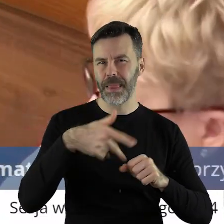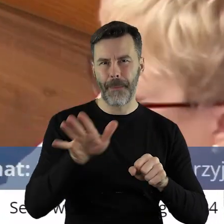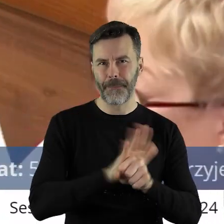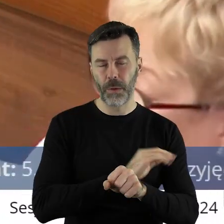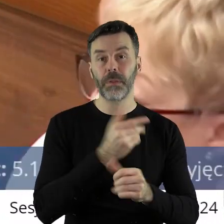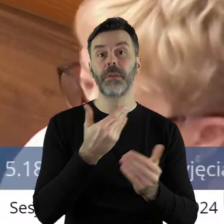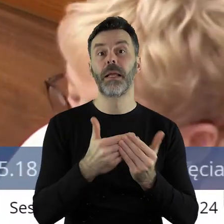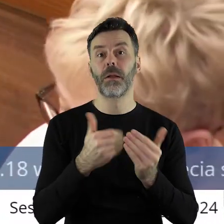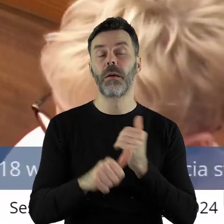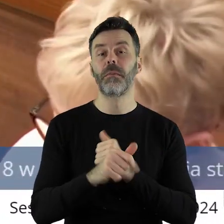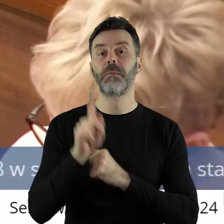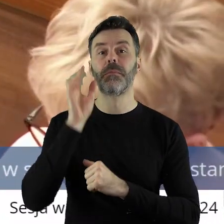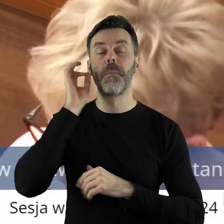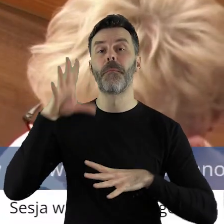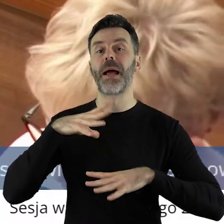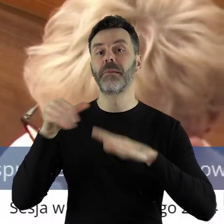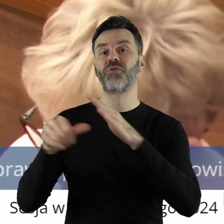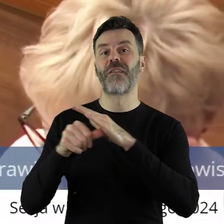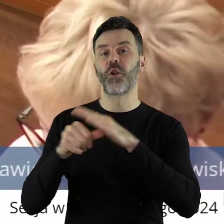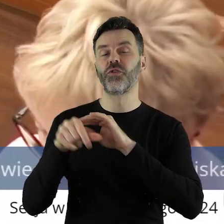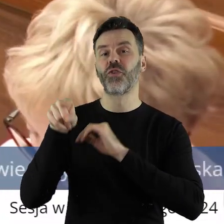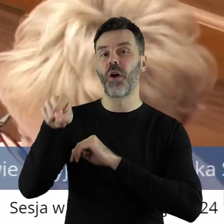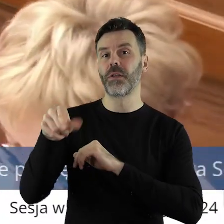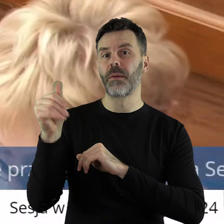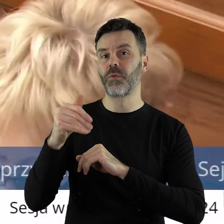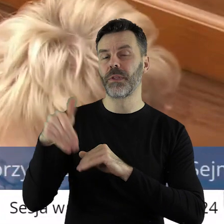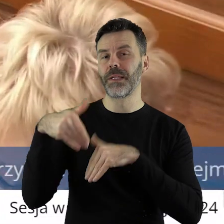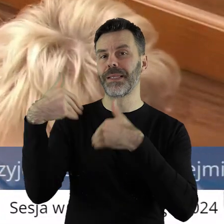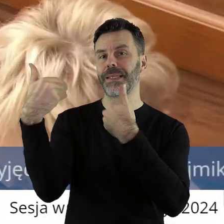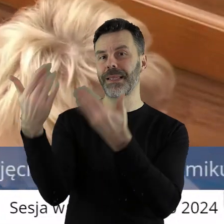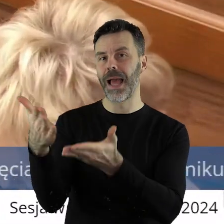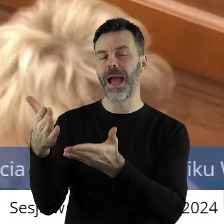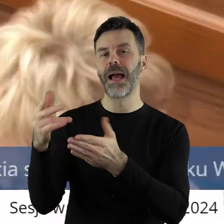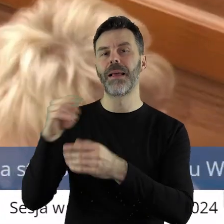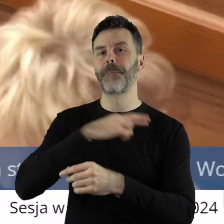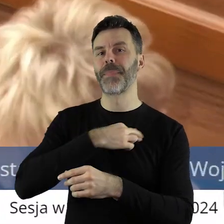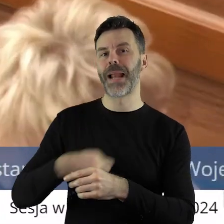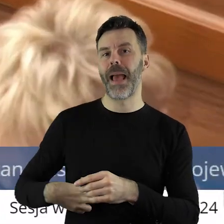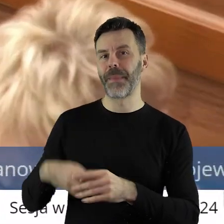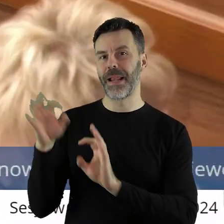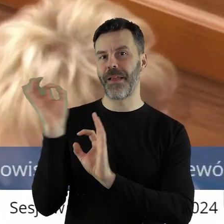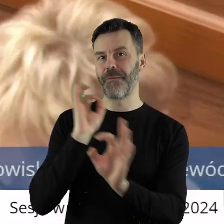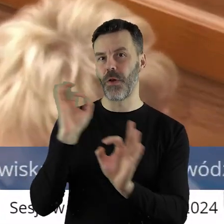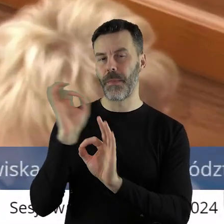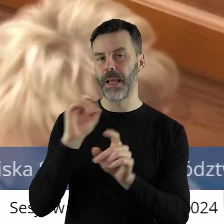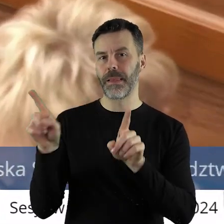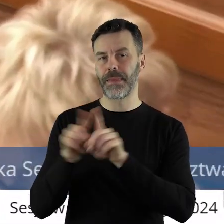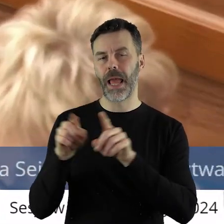ponieważ on zobowiązuje panią przewodniczącą do przekazania niniejszego stanowiska premierowi